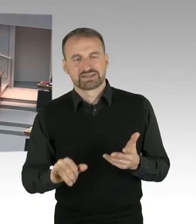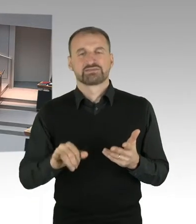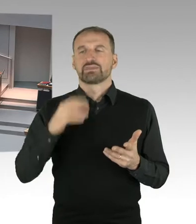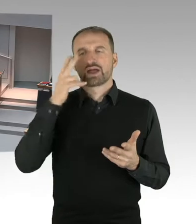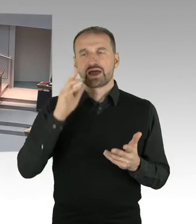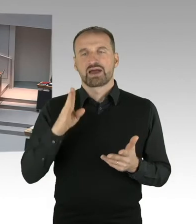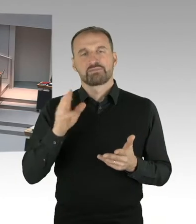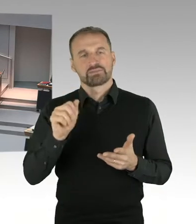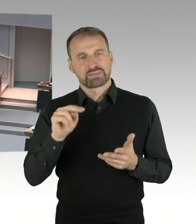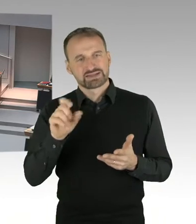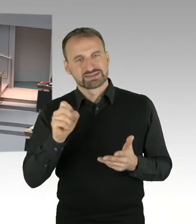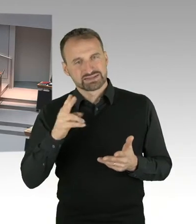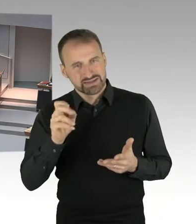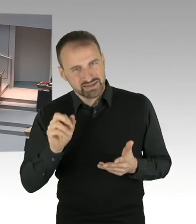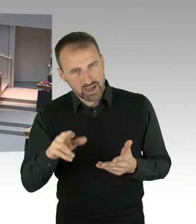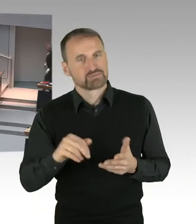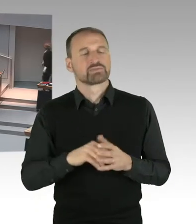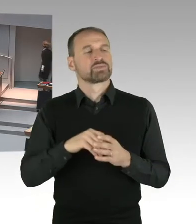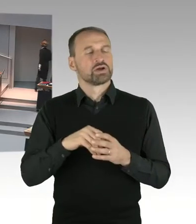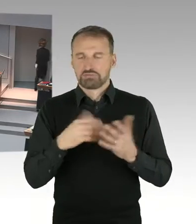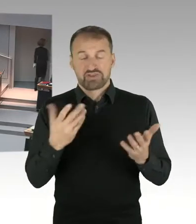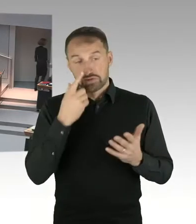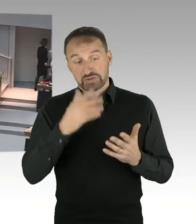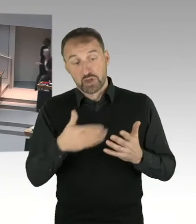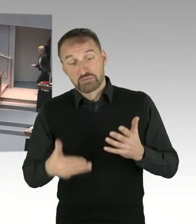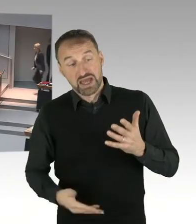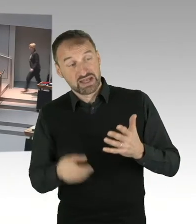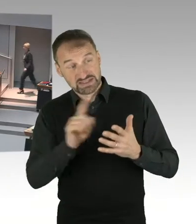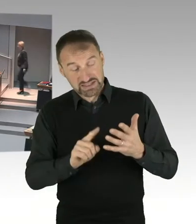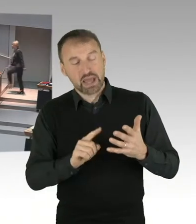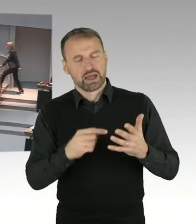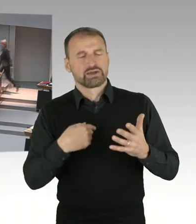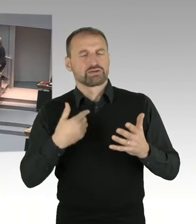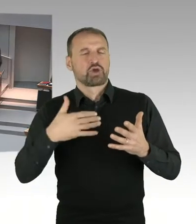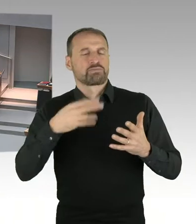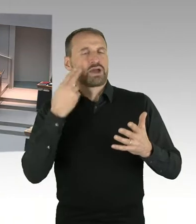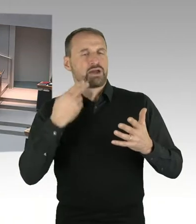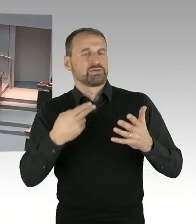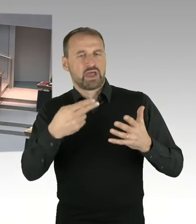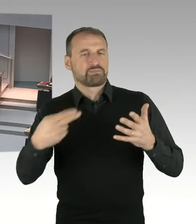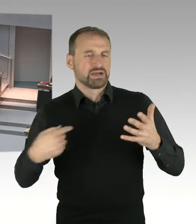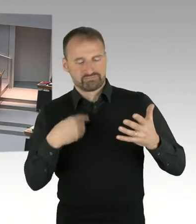Bitteschön, Sie können Ihre Frage stellen. (Sprecherwechsel) Haben Sie den zweiten Gong, machen Sie es einfach noch.